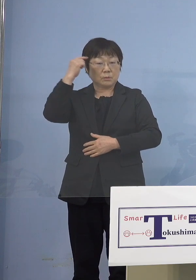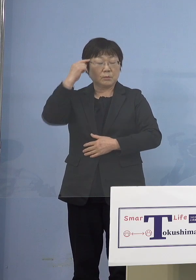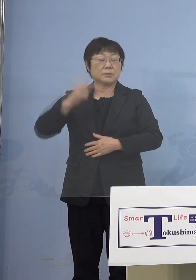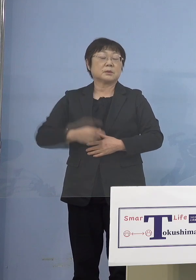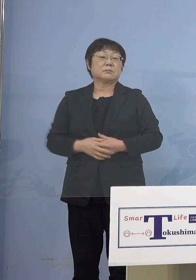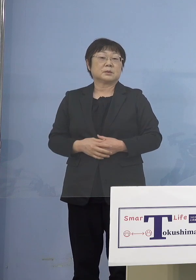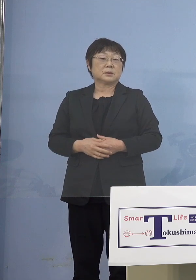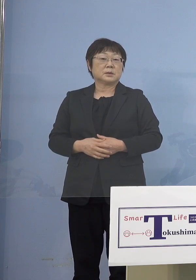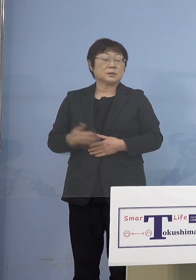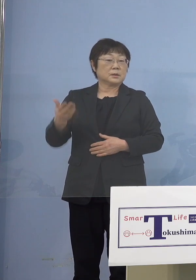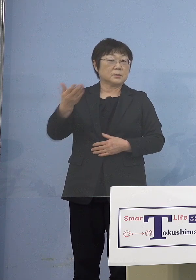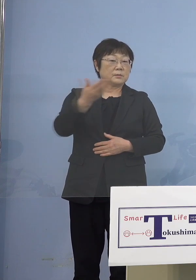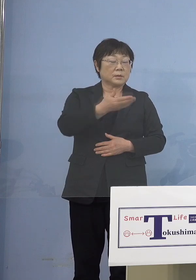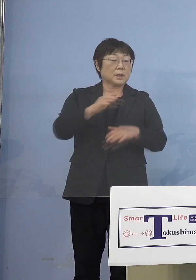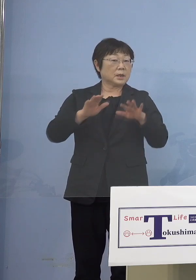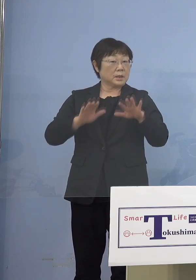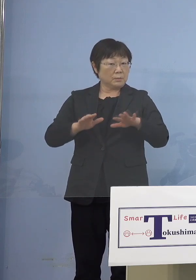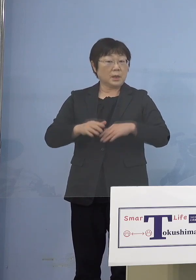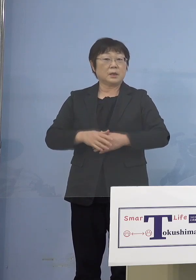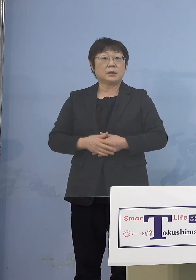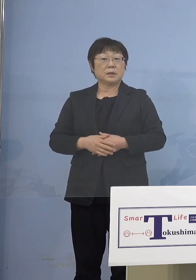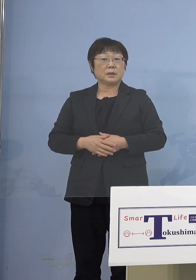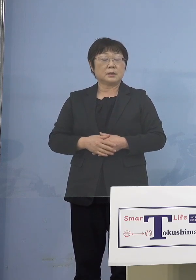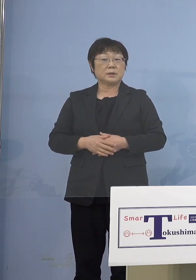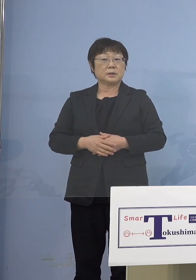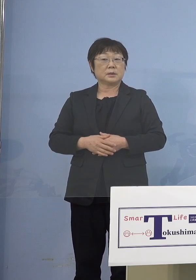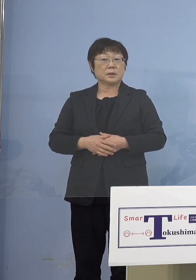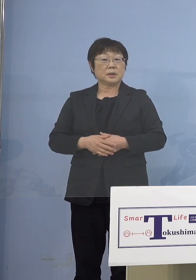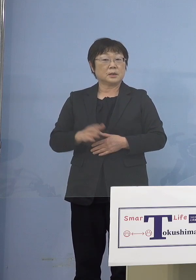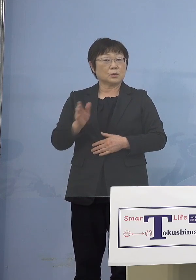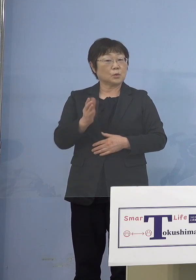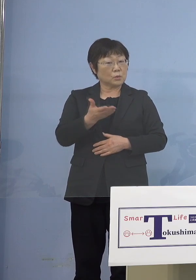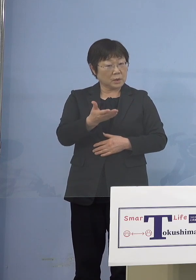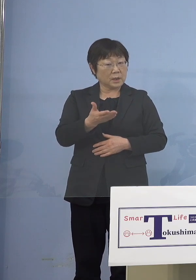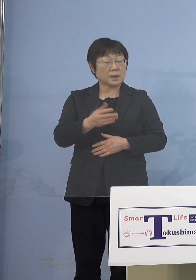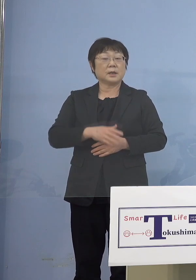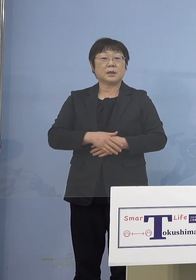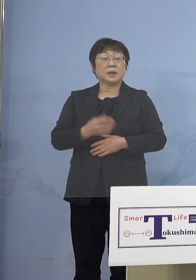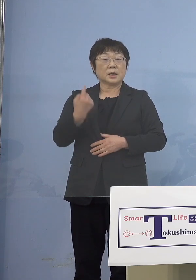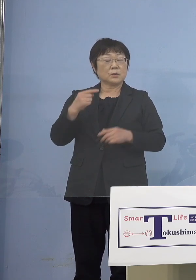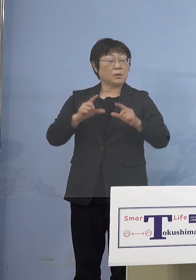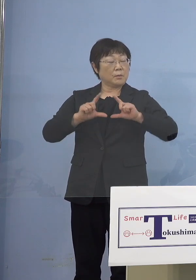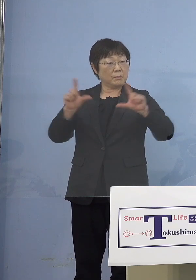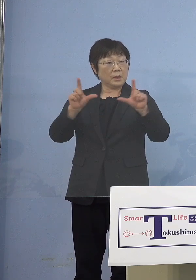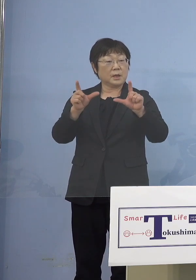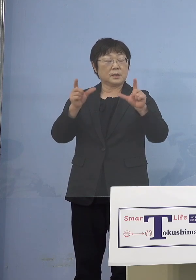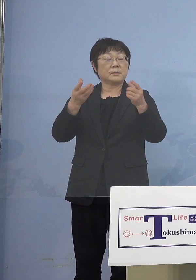（幹事社・四国放送） 現状ではまだちょっとどのくらいか （知事） そうですね、スタートを 切ったところですので （幹事社四国放送） まだ分からないということで